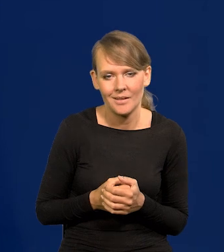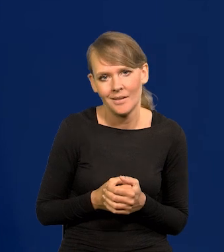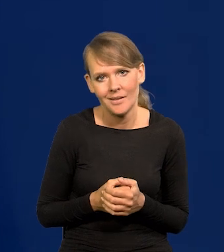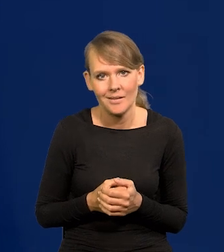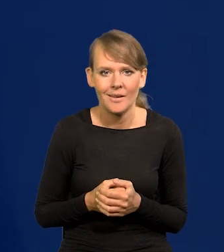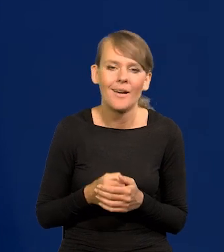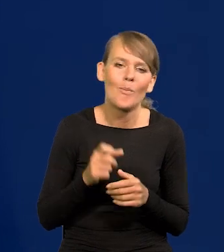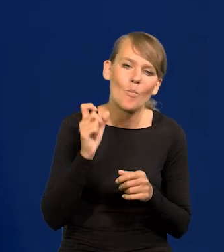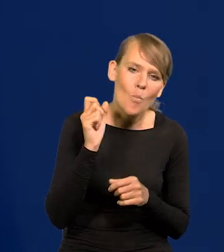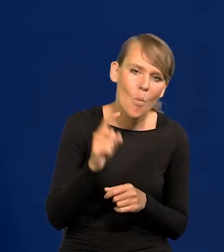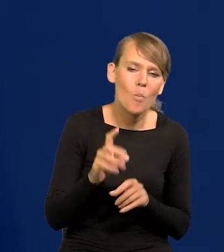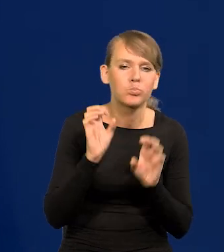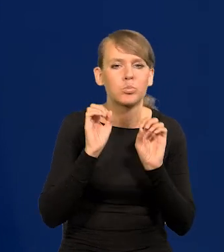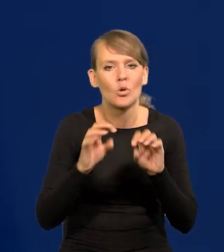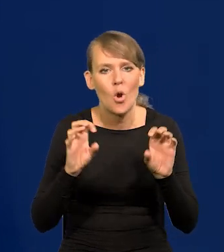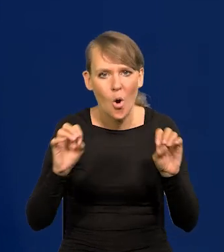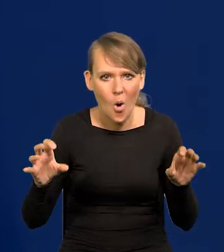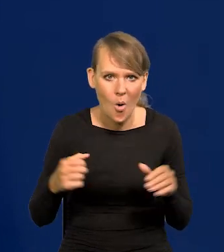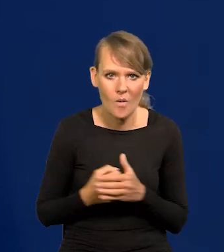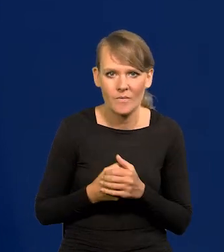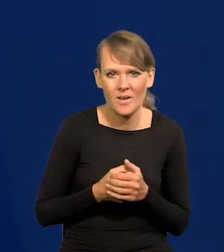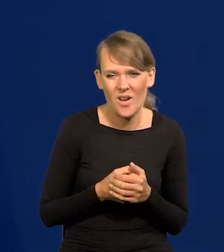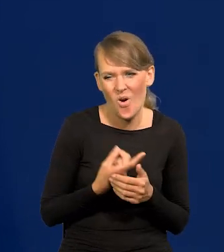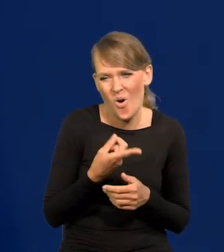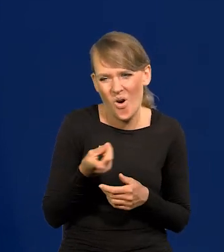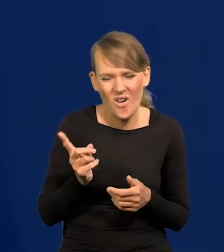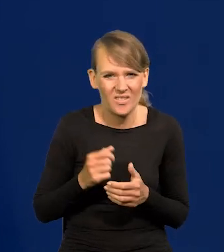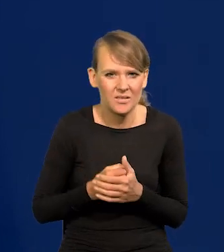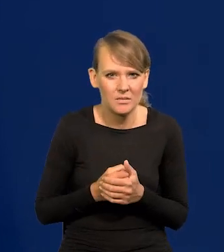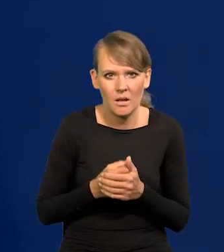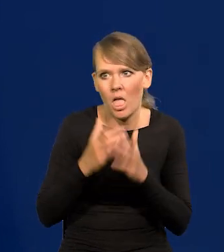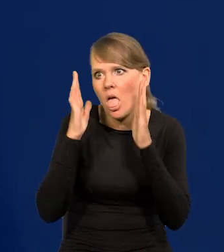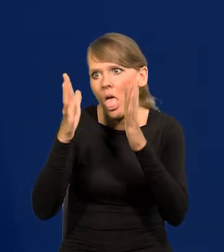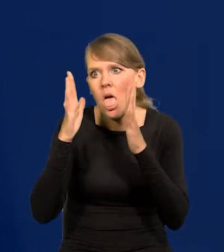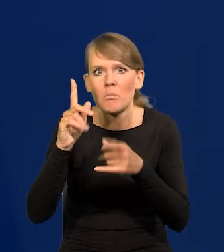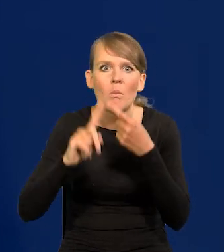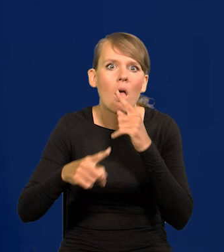Są profesorowie, którzy całkowicie zaczadzeni polityką, emocjami,